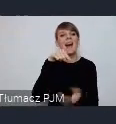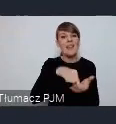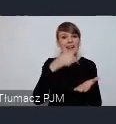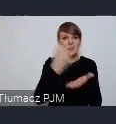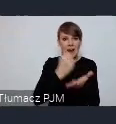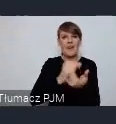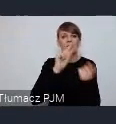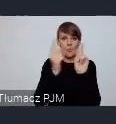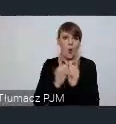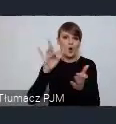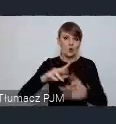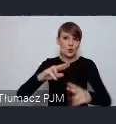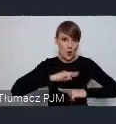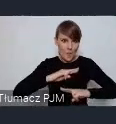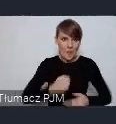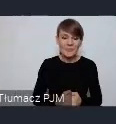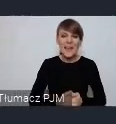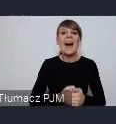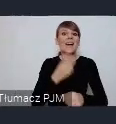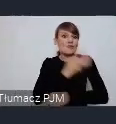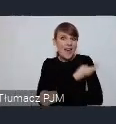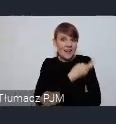I wreszcie w czerwcu w Dzierżoniowie spotkamy się na seminarium